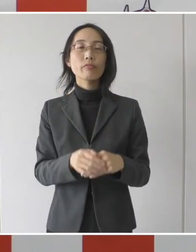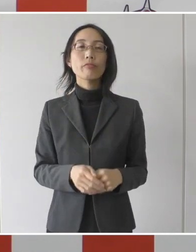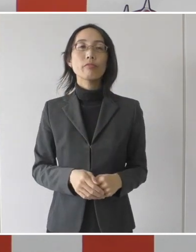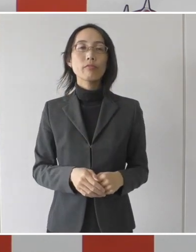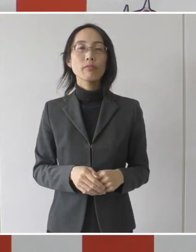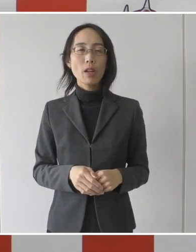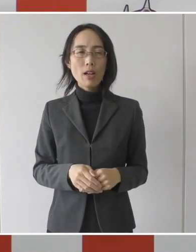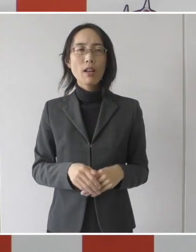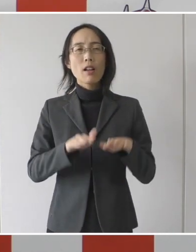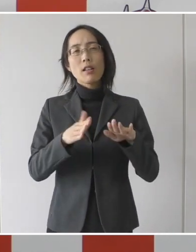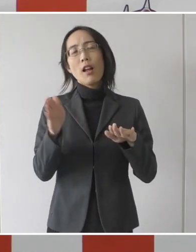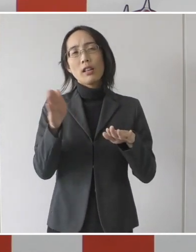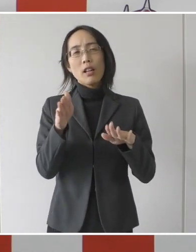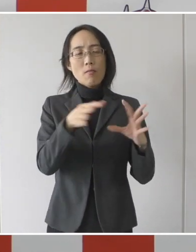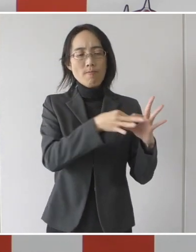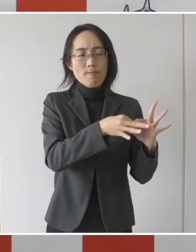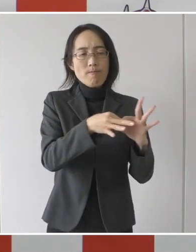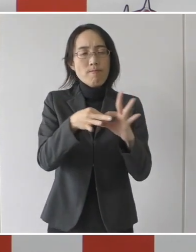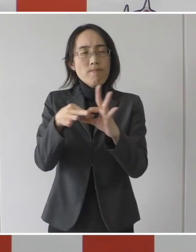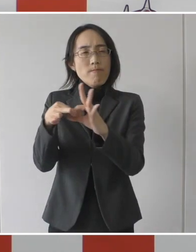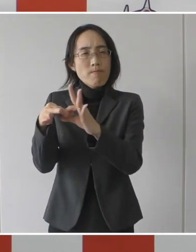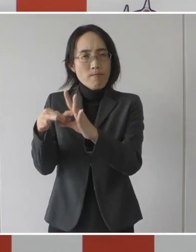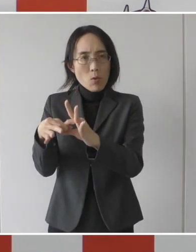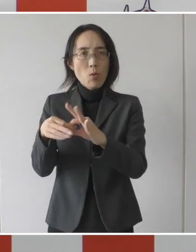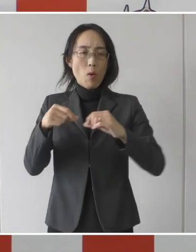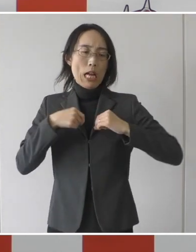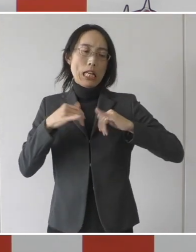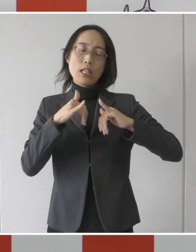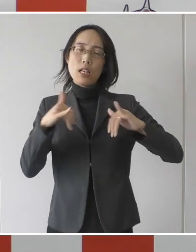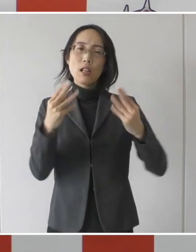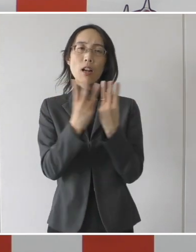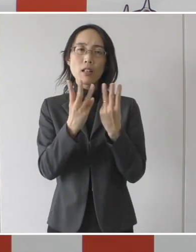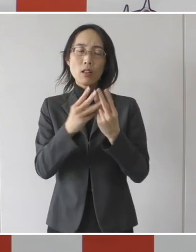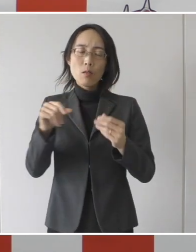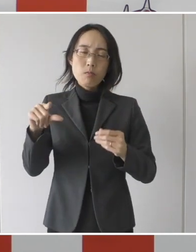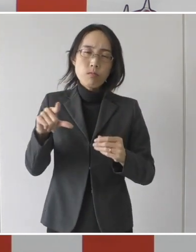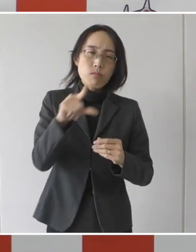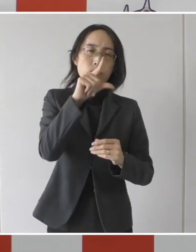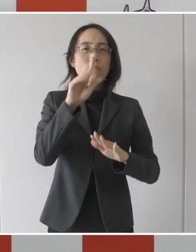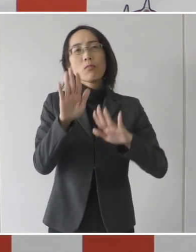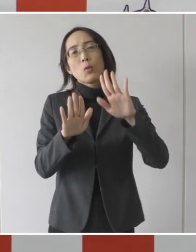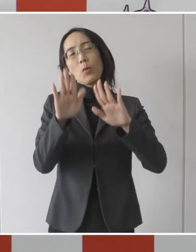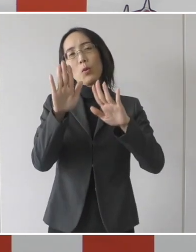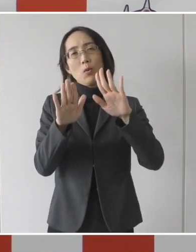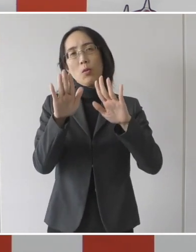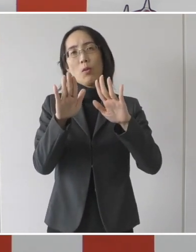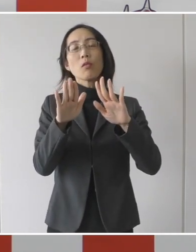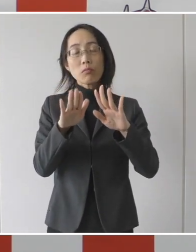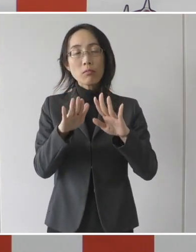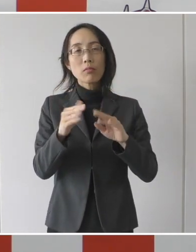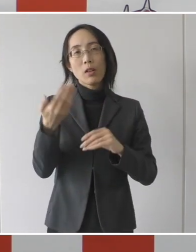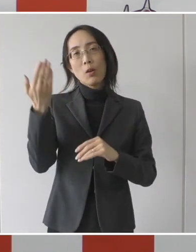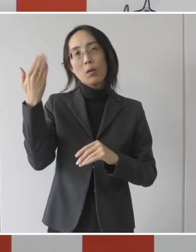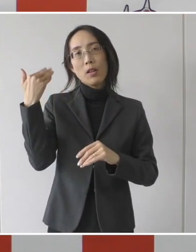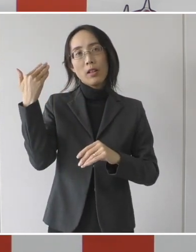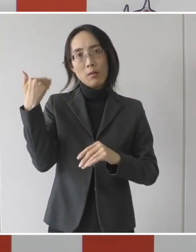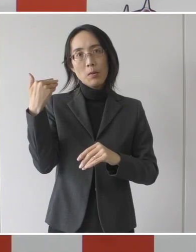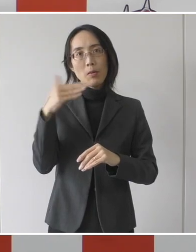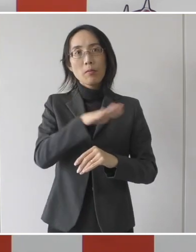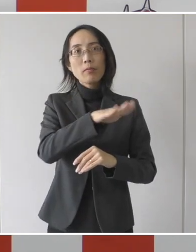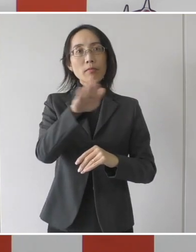最近、陽性者の数が多いものですから、先日も